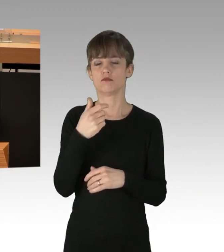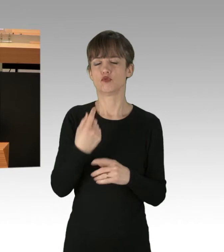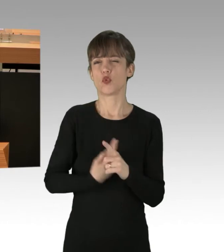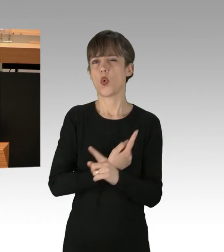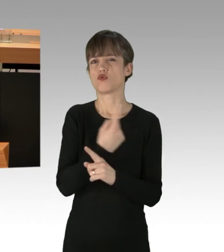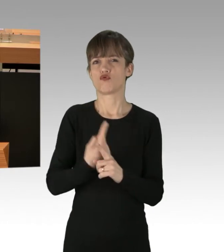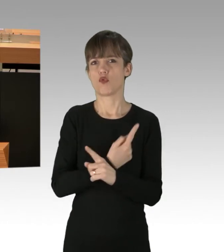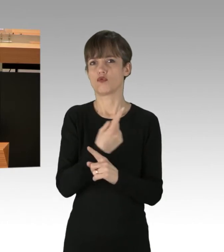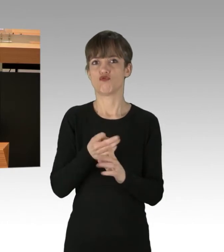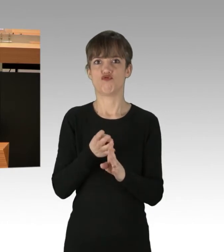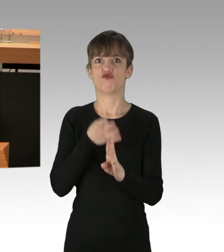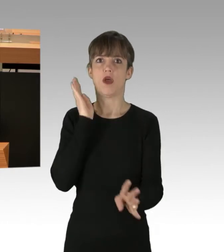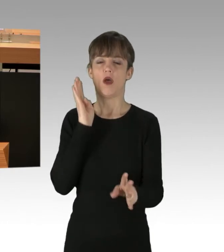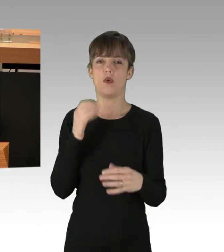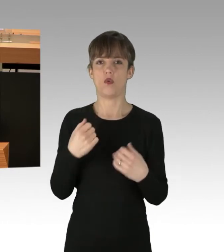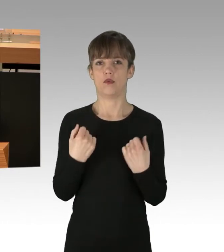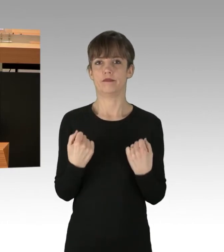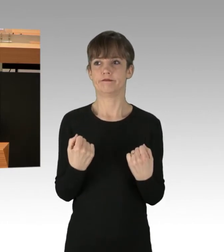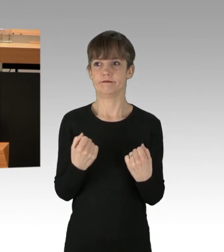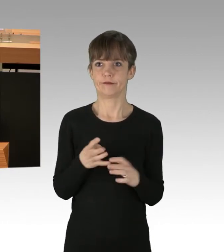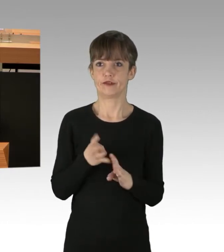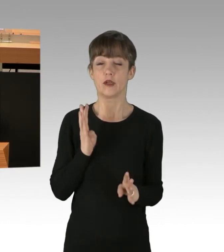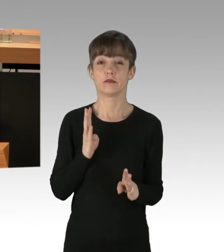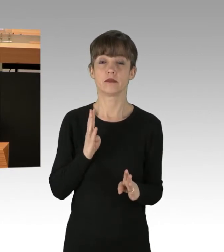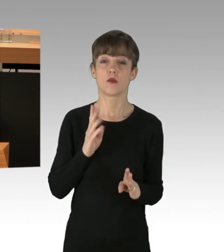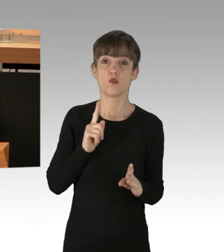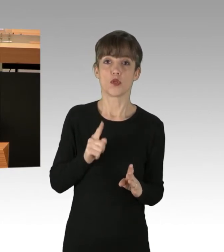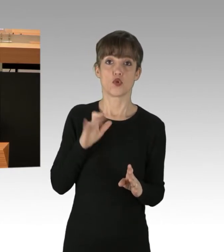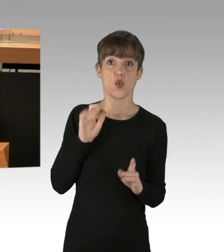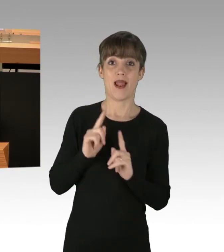musste dringend auf Toilette. Für sie hat sich jetzt die Frage gestellt,